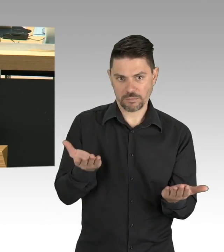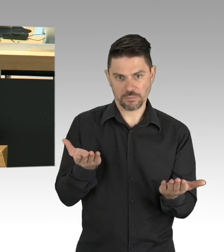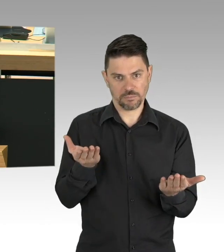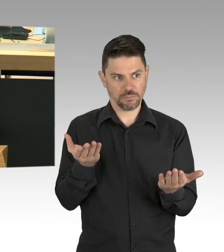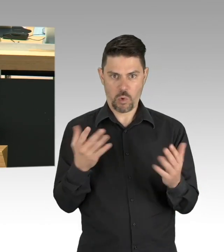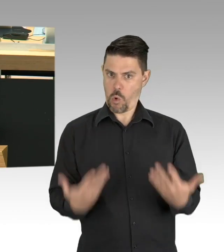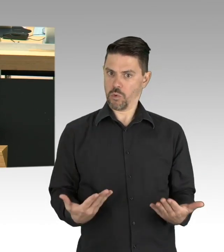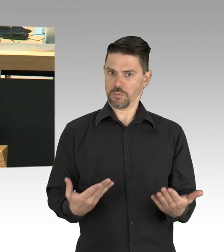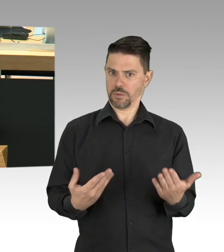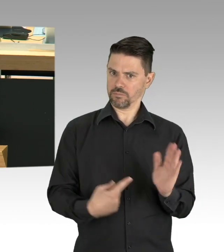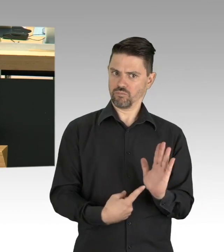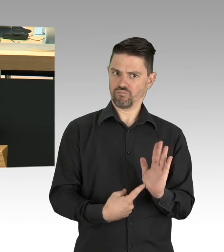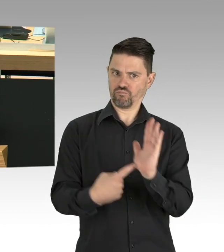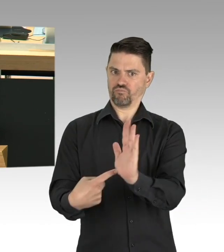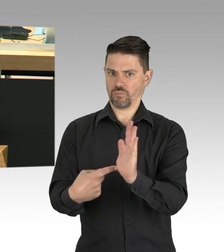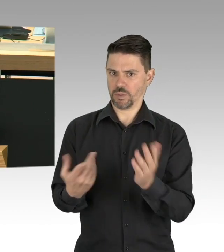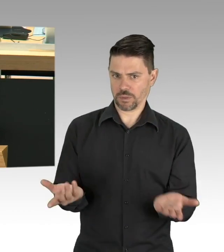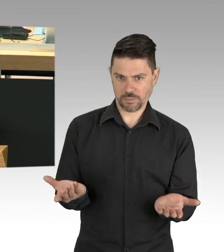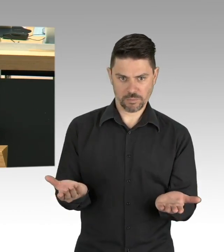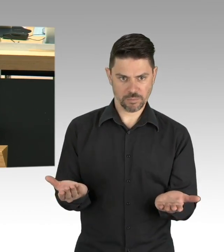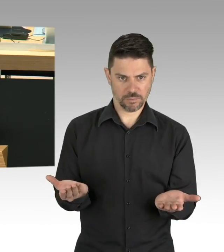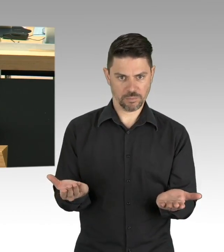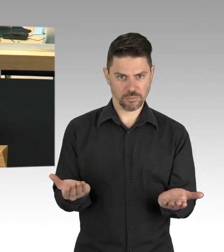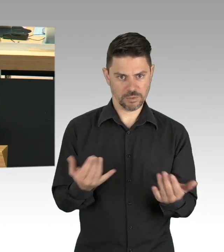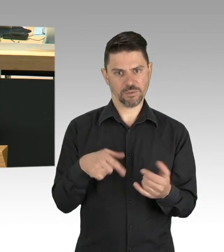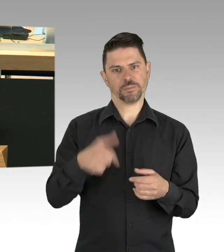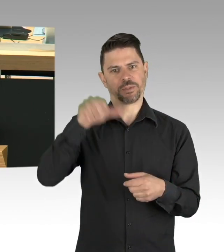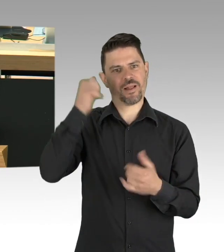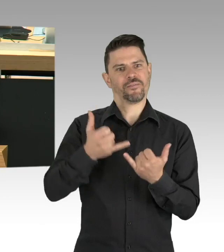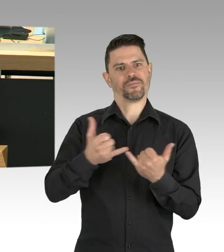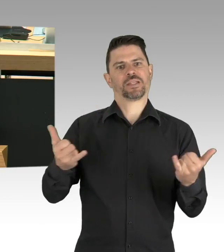denn es geht um zehntausende wirtschaftliche Existenzen in Berlin, meine Damen und Herren.